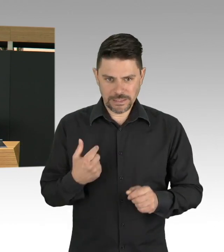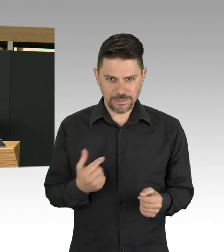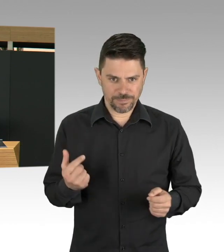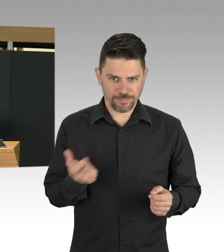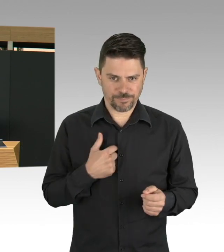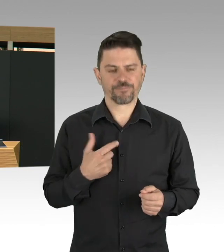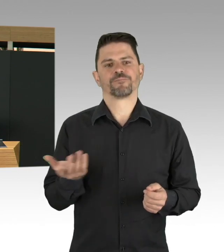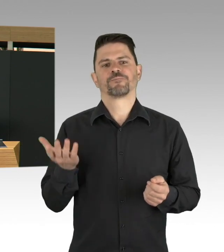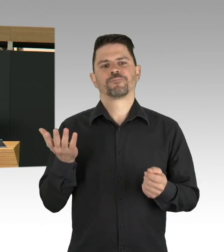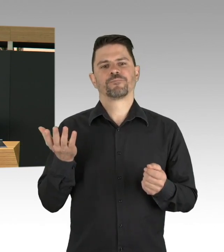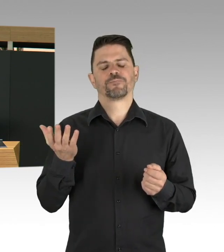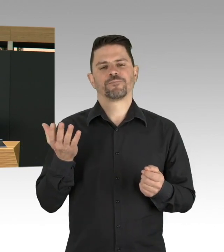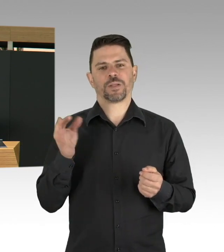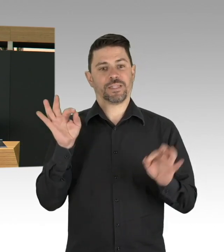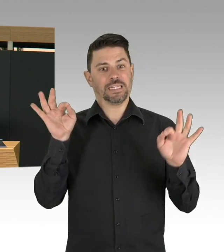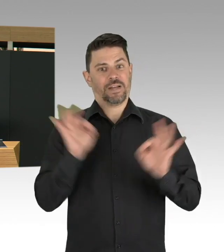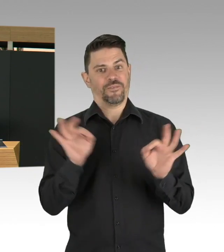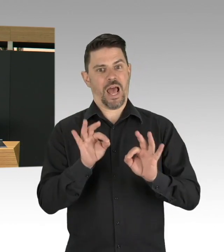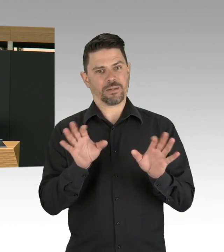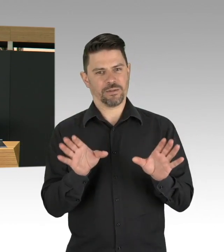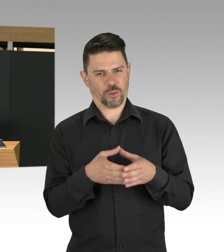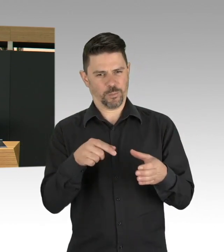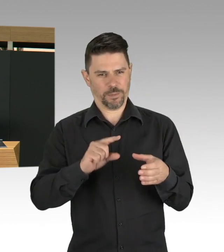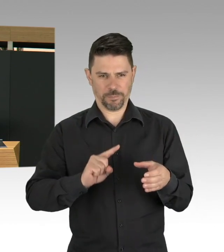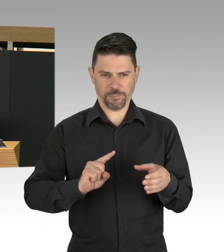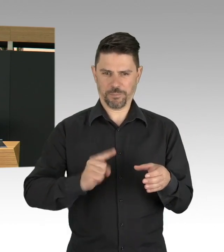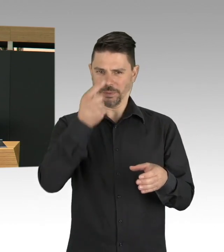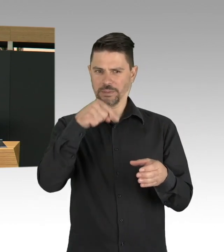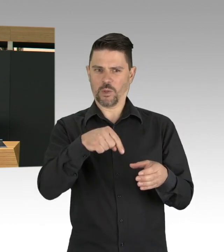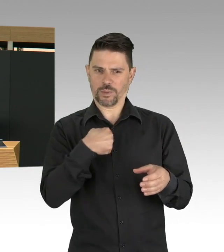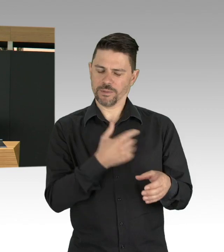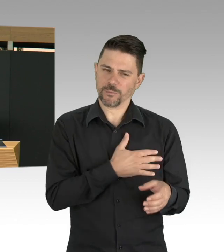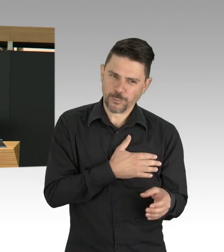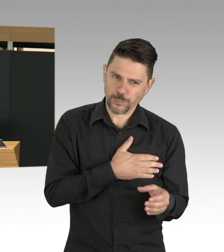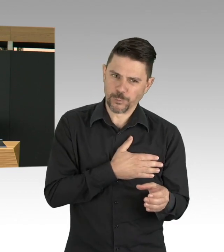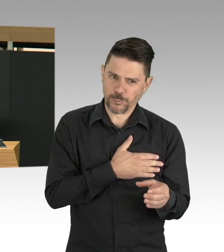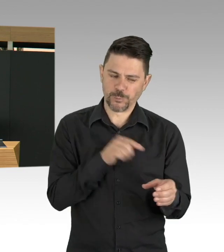wo tatsächlich das Sterben von Menschen vom Alter her relativiert wird.